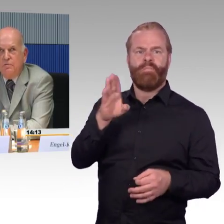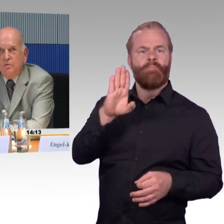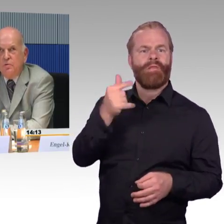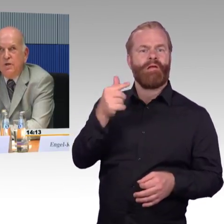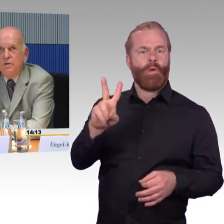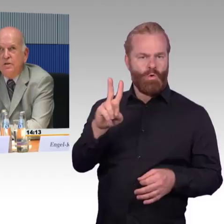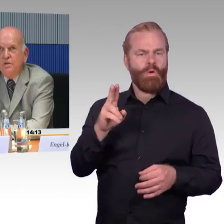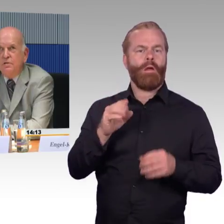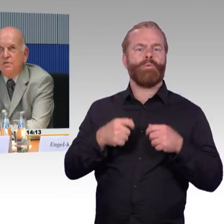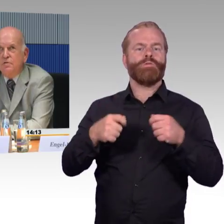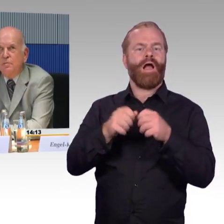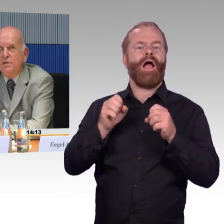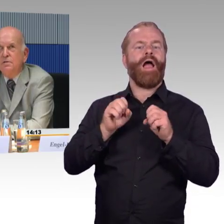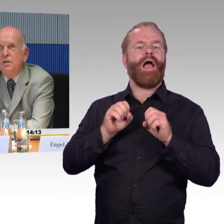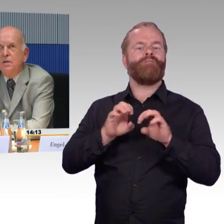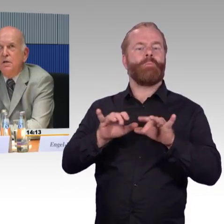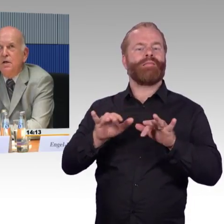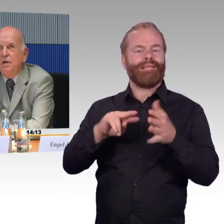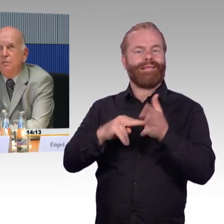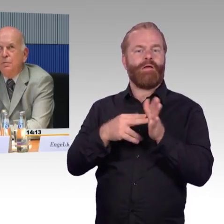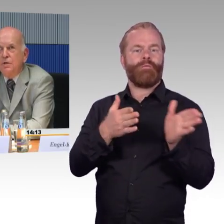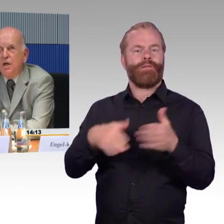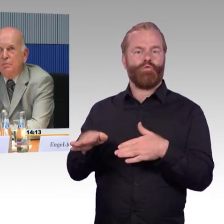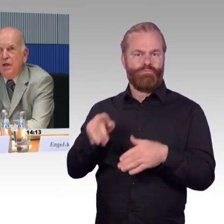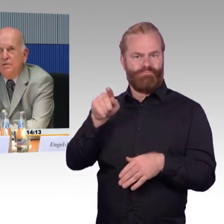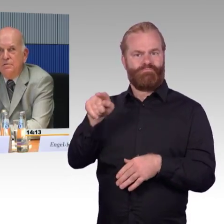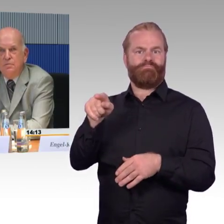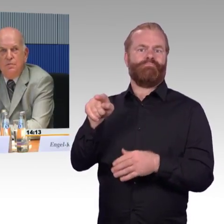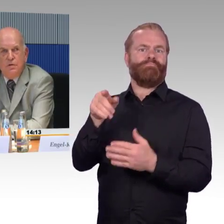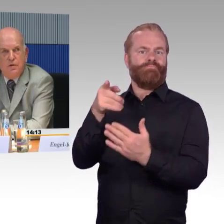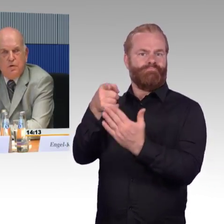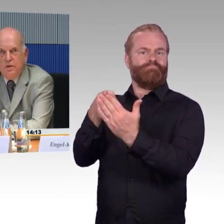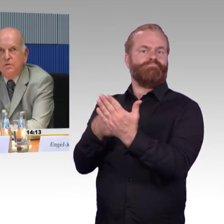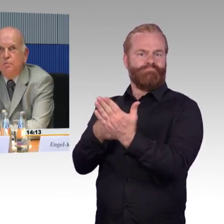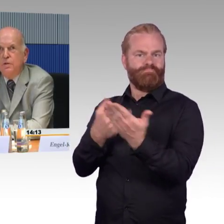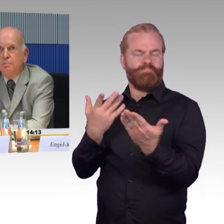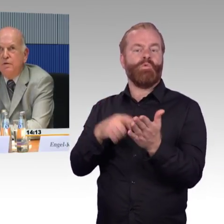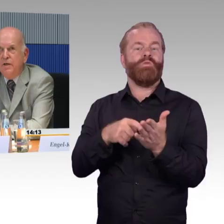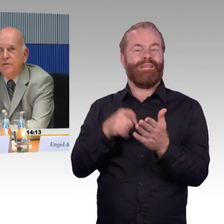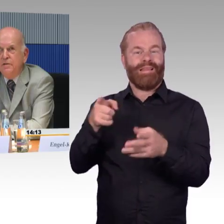Es war also etwas umständlich, das zu machen. Ich habe dann, was Frau Engel-Kuhn eben erwähnte,